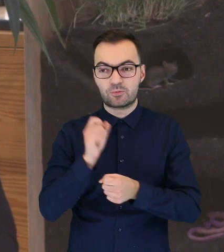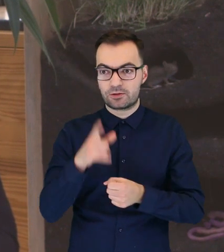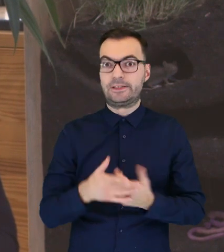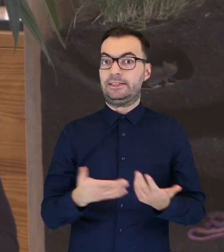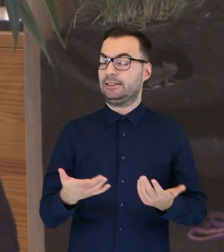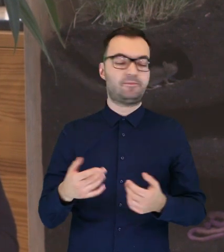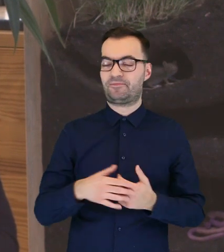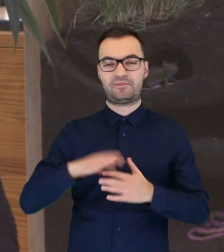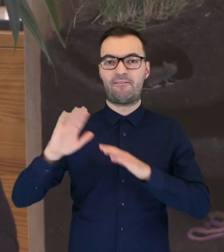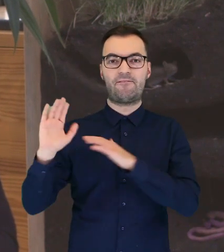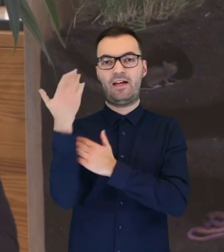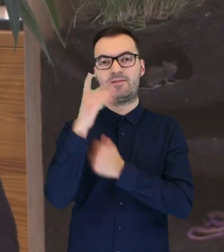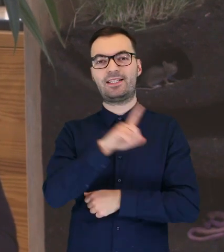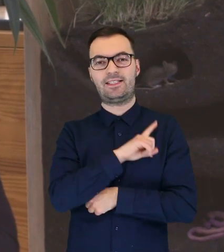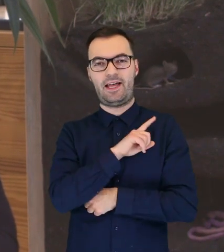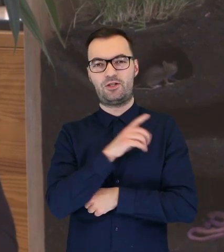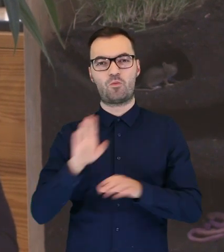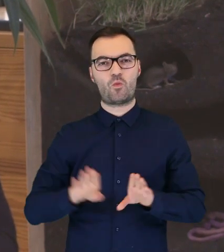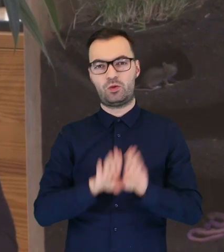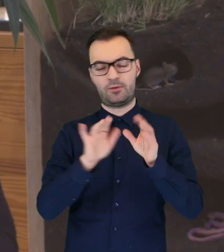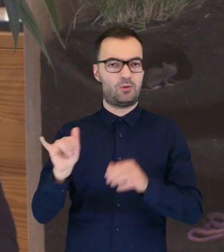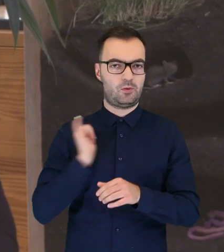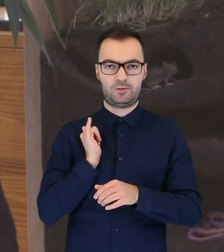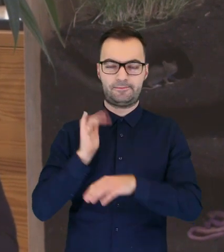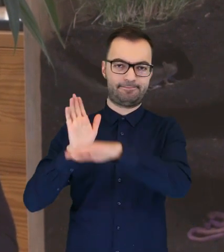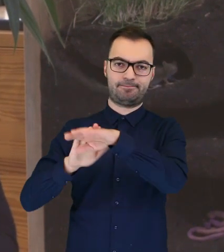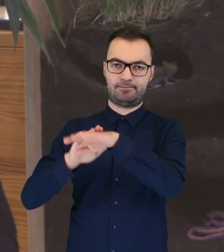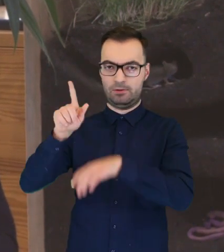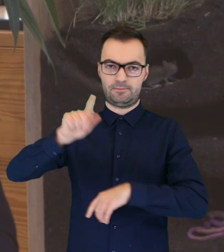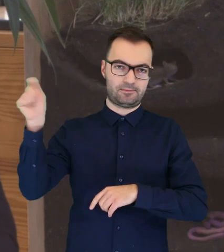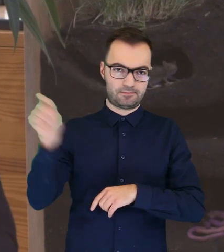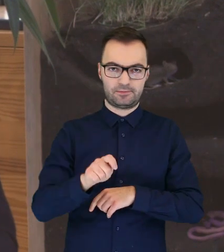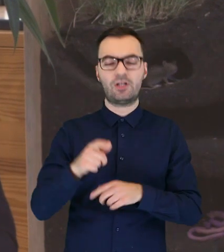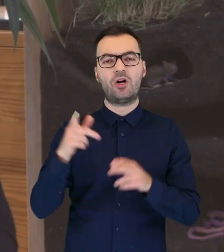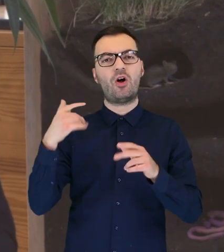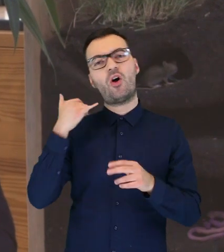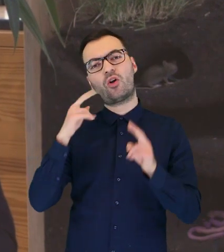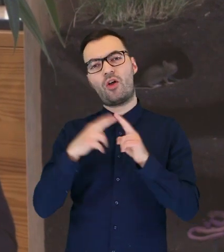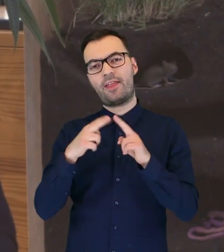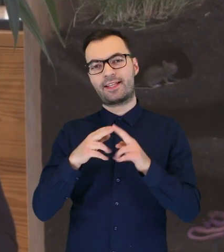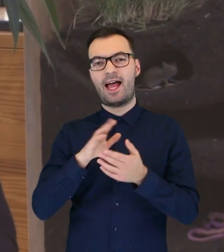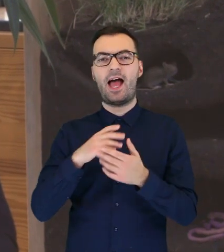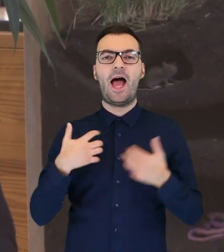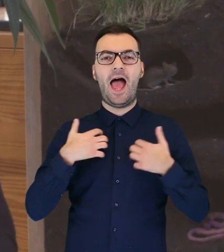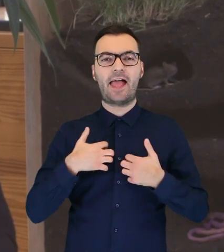to wtedy już wezwijmy Straż Muzealną i wtedy Straż skontaktuje się z Ekopatrolem.